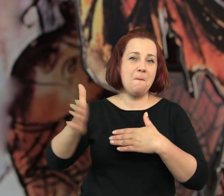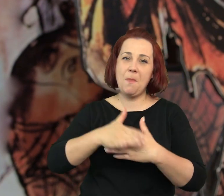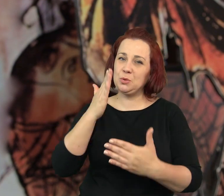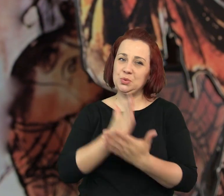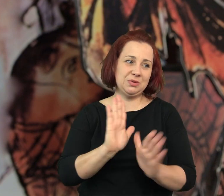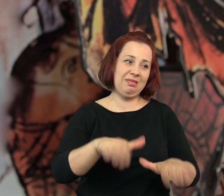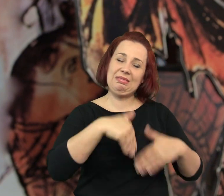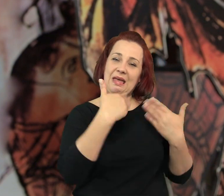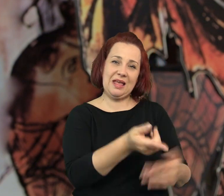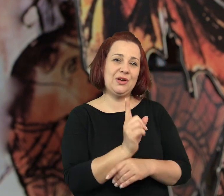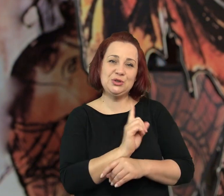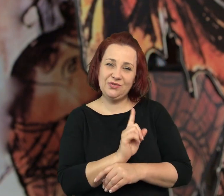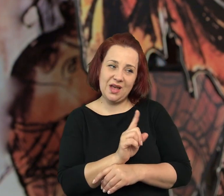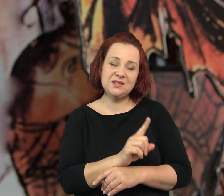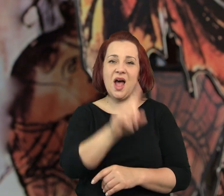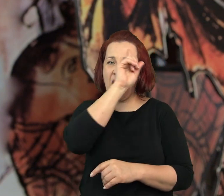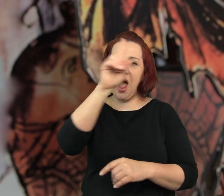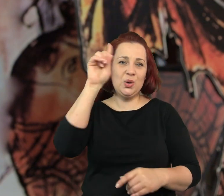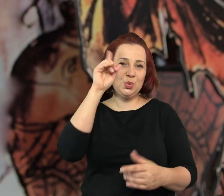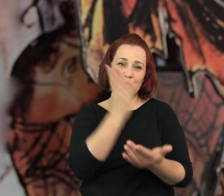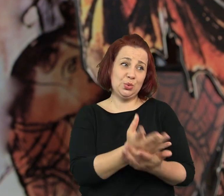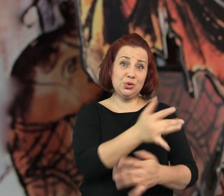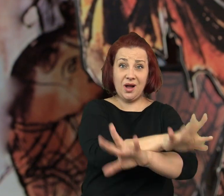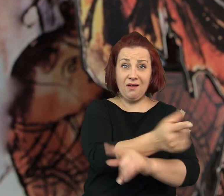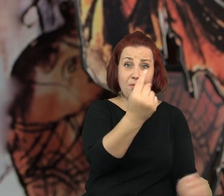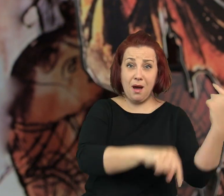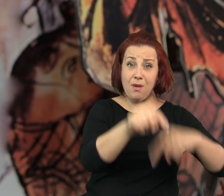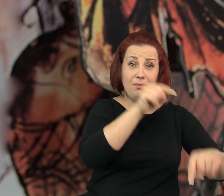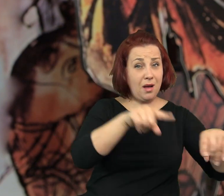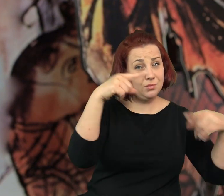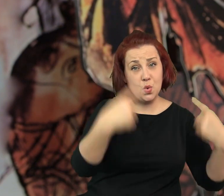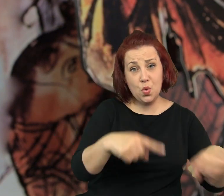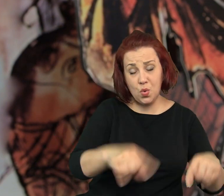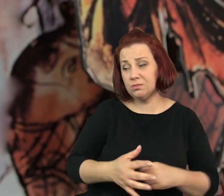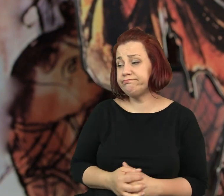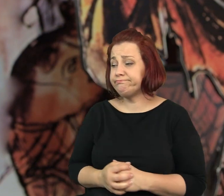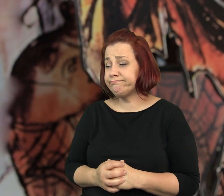Nieboszczyk przestał dostarczać świece a ludzie przestali chodzić do kawiarenki.